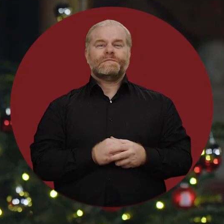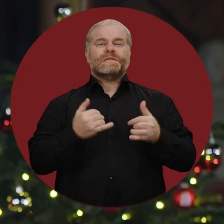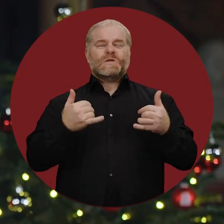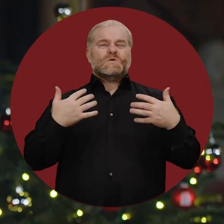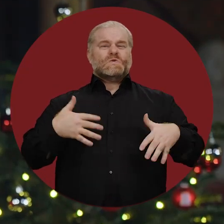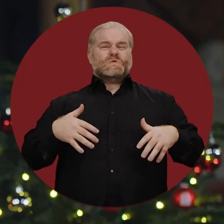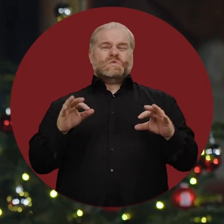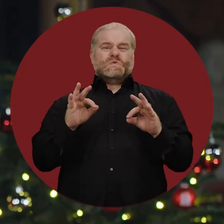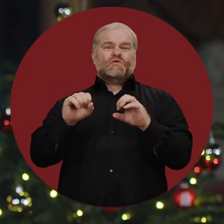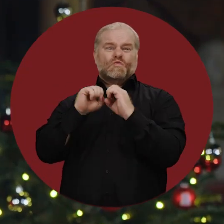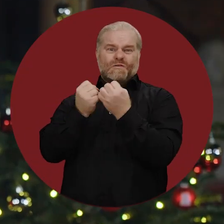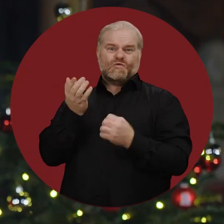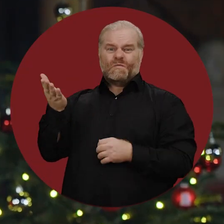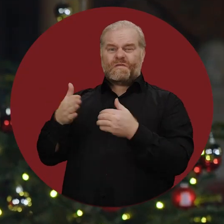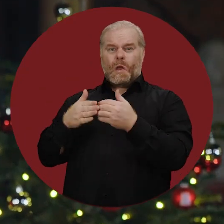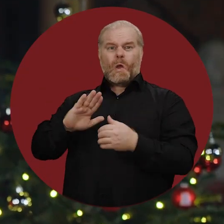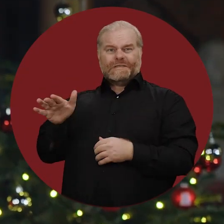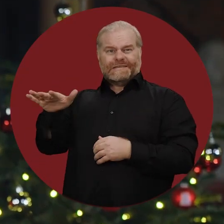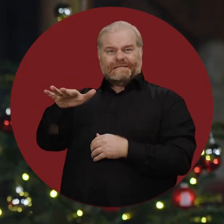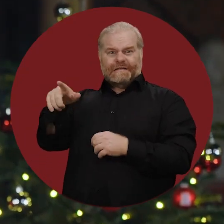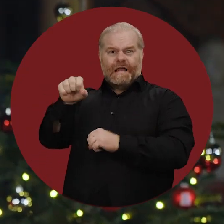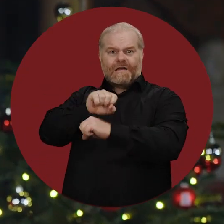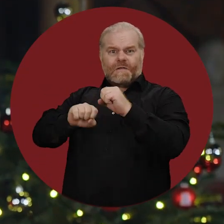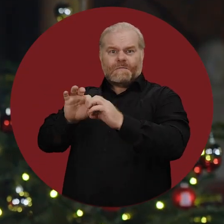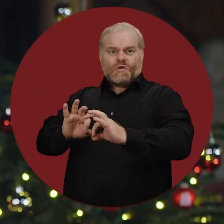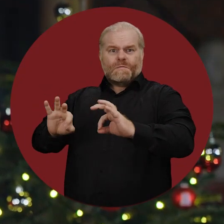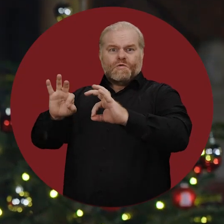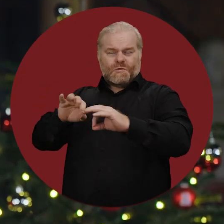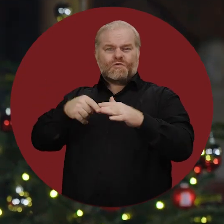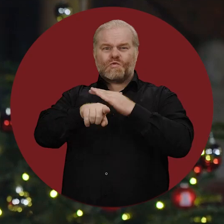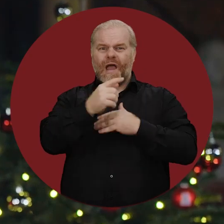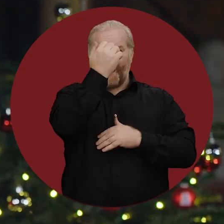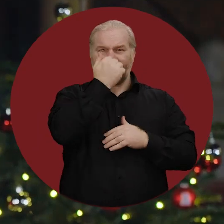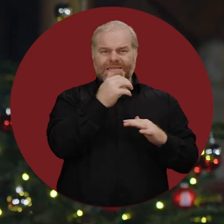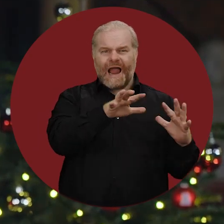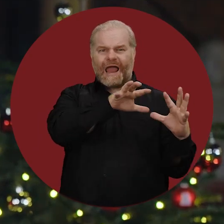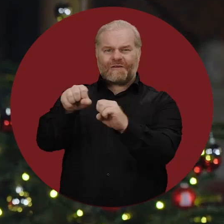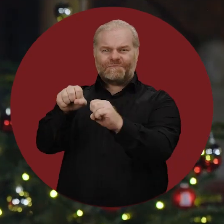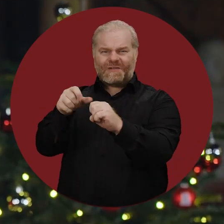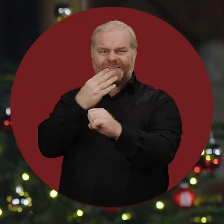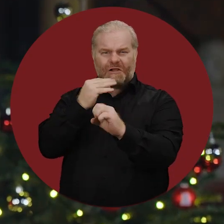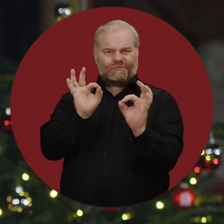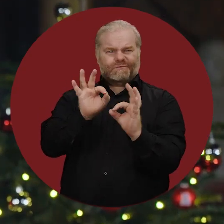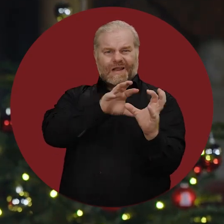Besonders bedrückend ist die Eskalation der Gewalt im Nahen Osten nach den schrecklichen Angriffen der Hamas auf Israel.